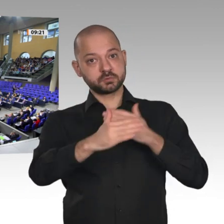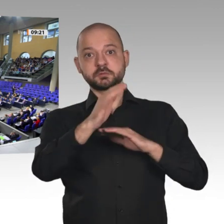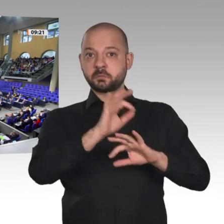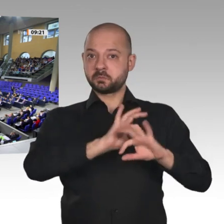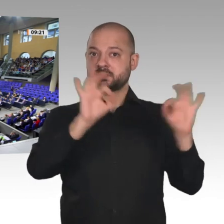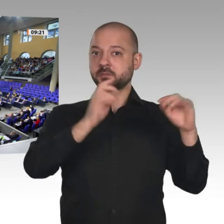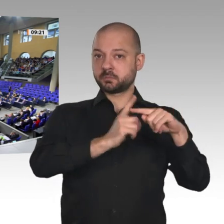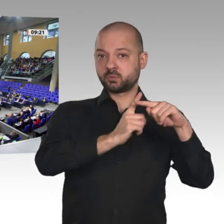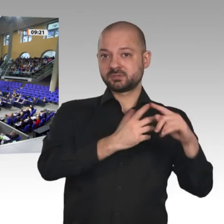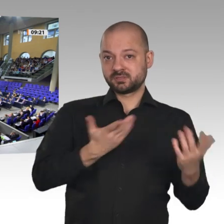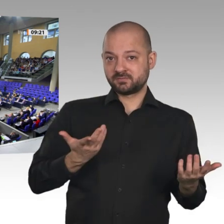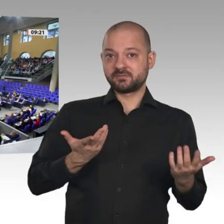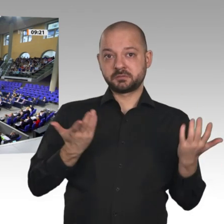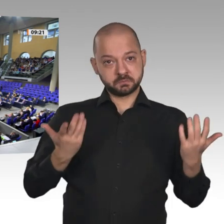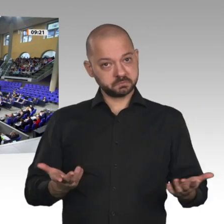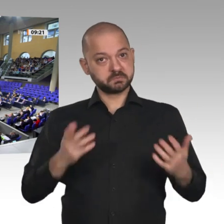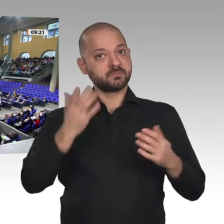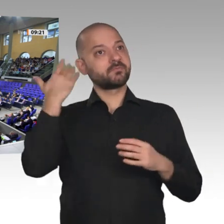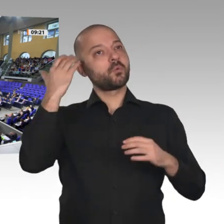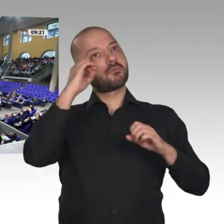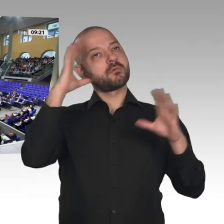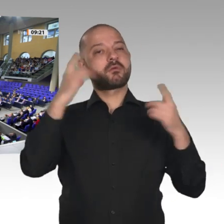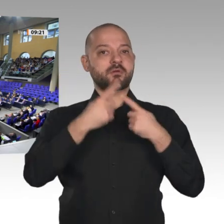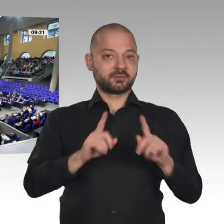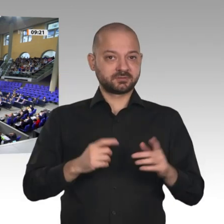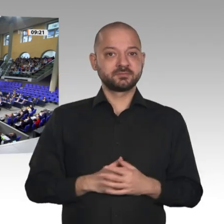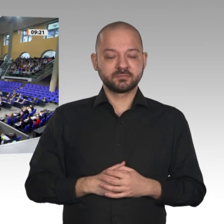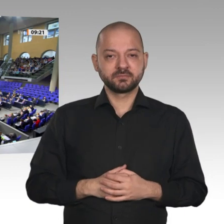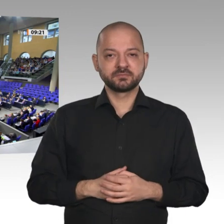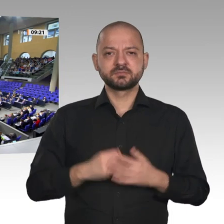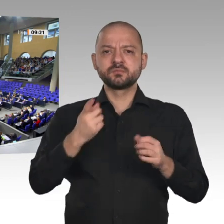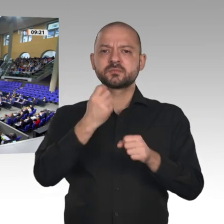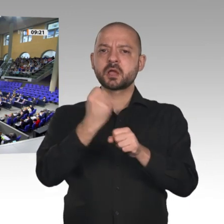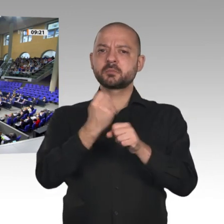Das sind gute Aussichten. Das ist ein Ergebnis unserer guten Arbeit. Aber darauf ruhen